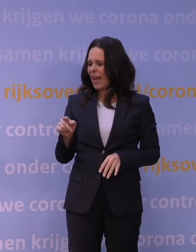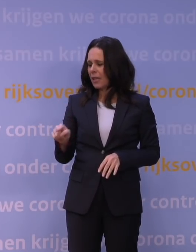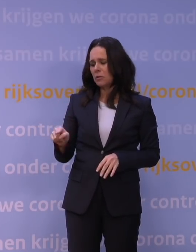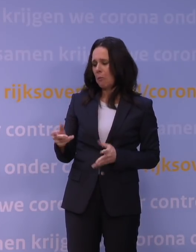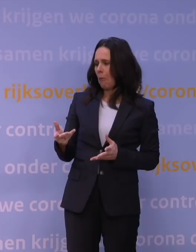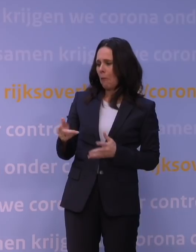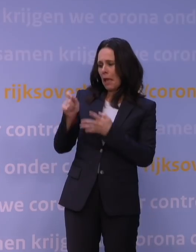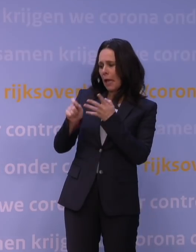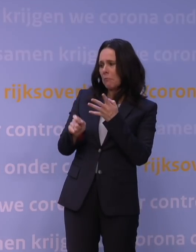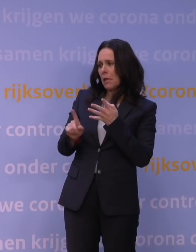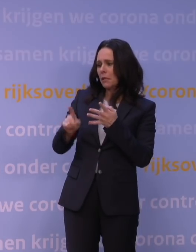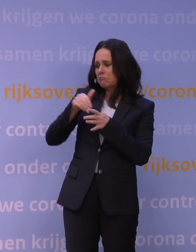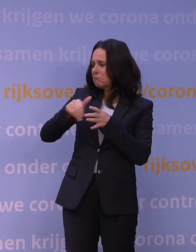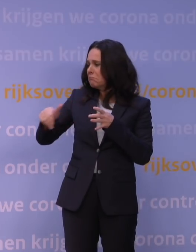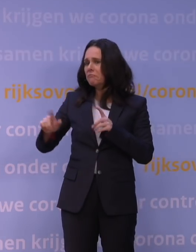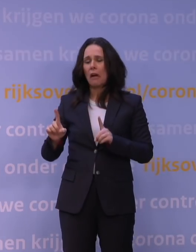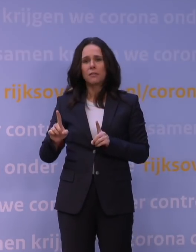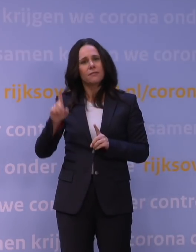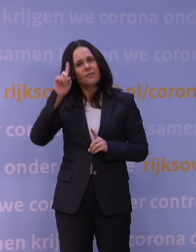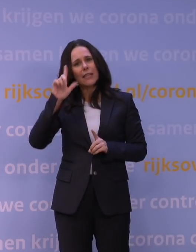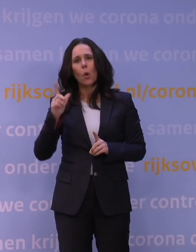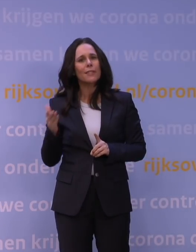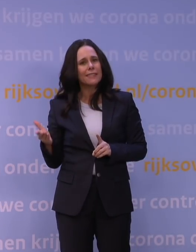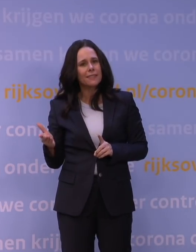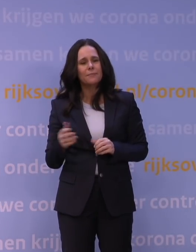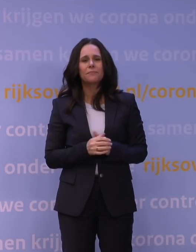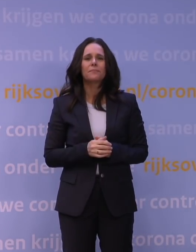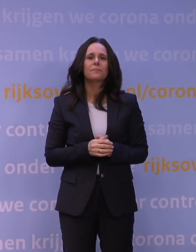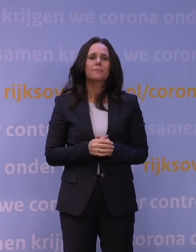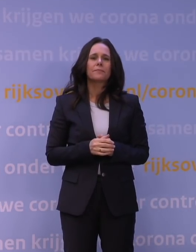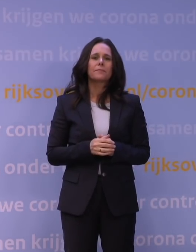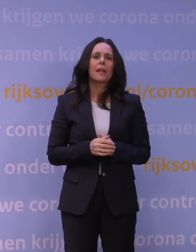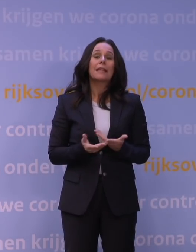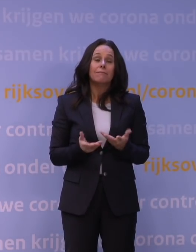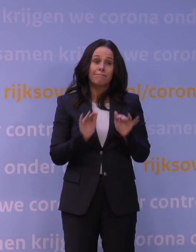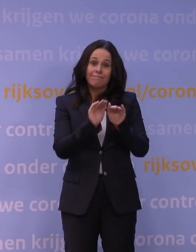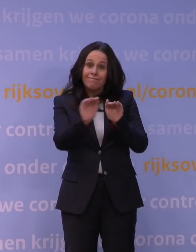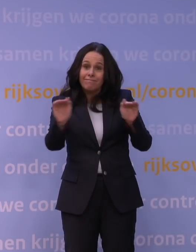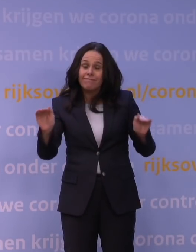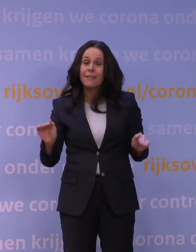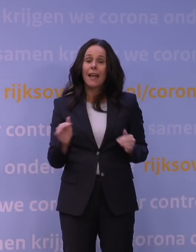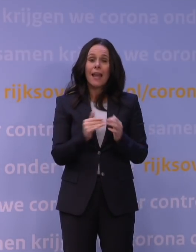onzekerheid natuurlijk ook hoeveel personen uiteindelijk ingaan op de dringende oproep om toch die booster te halen.